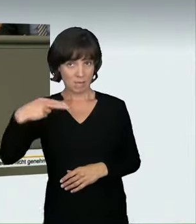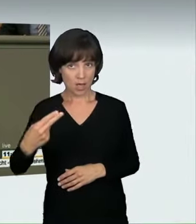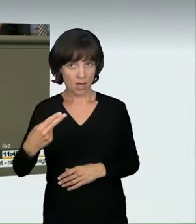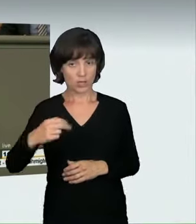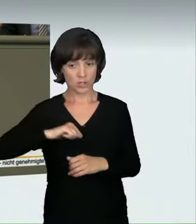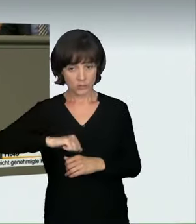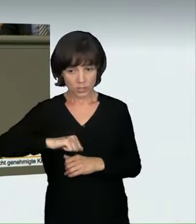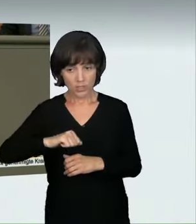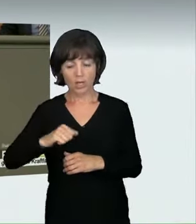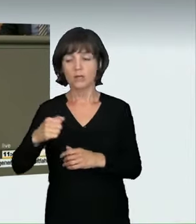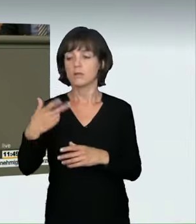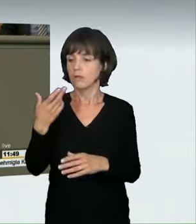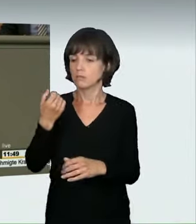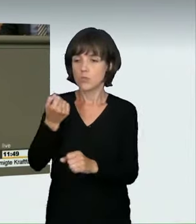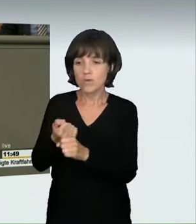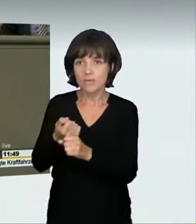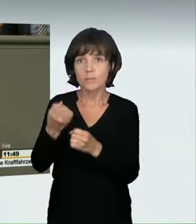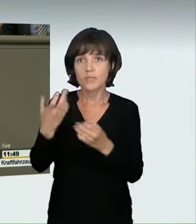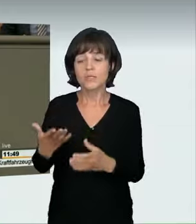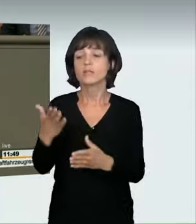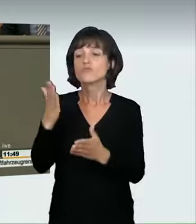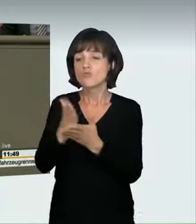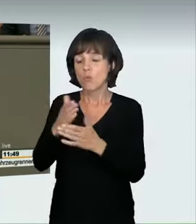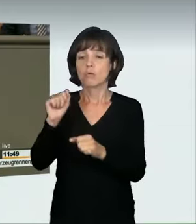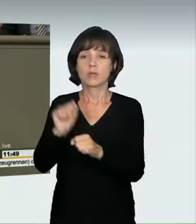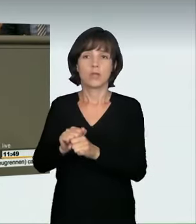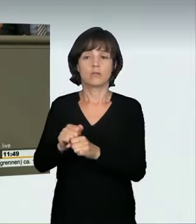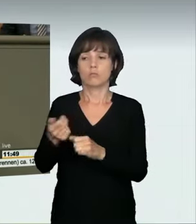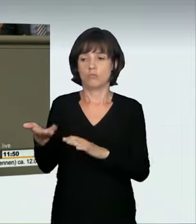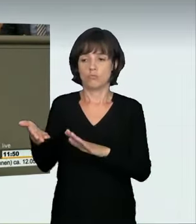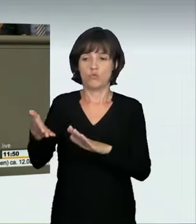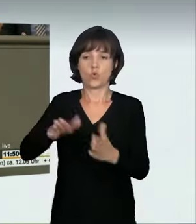kann ein Fußgänger, ein Radfahrer sowieso, tödlich verletzt werden.